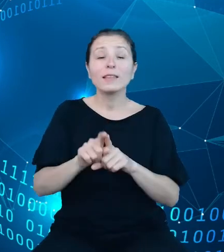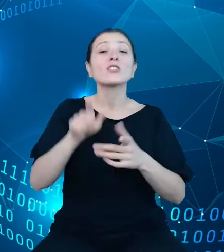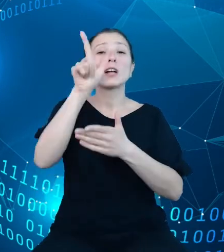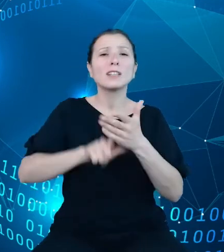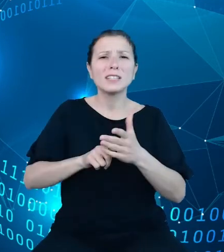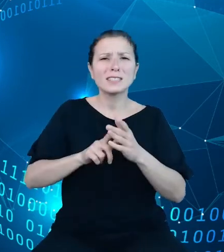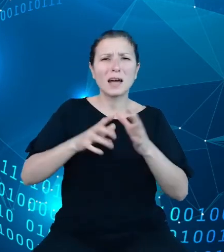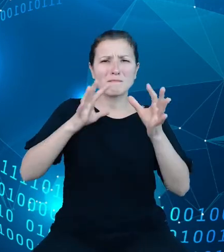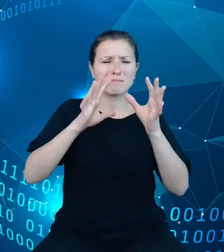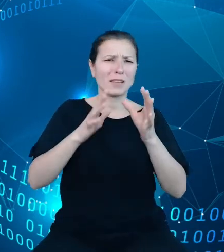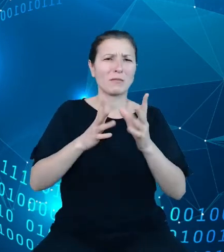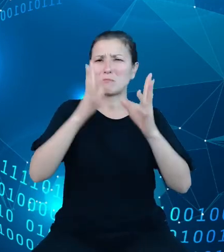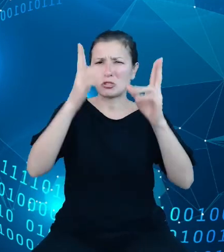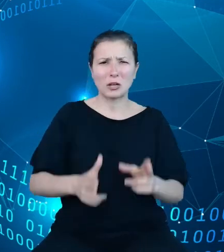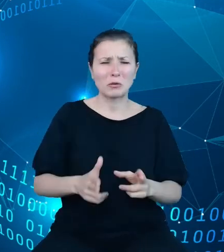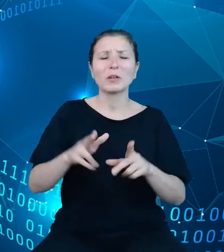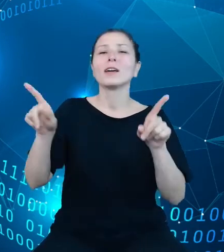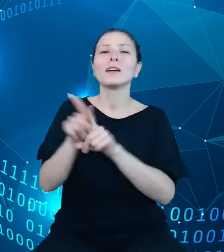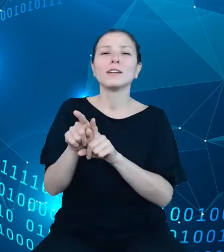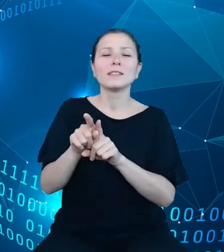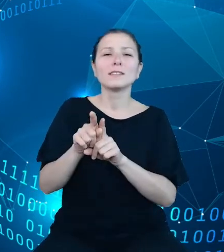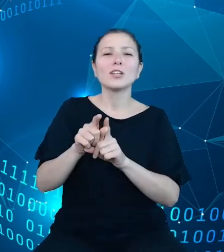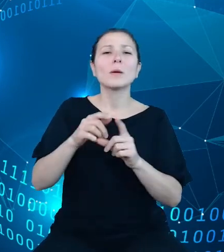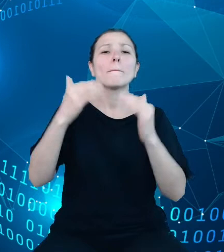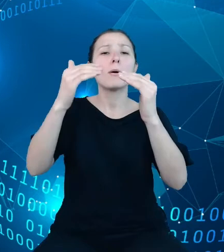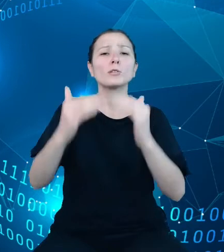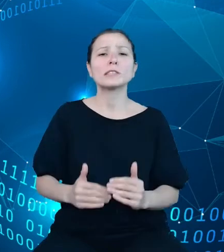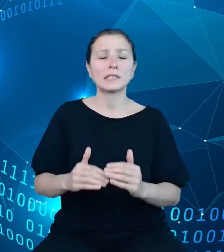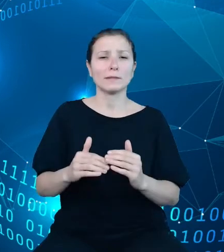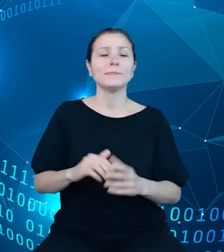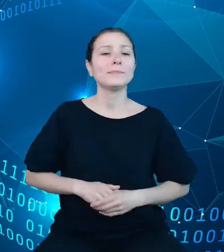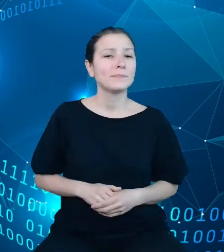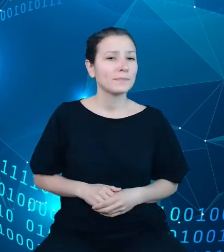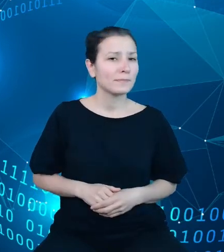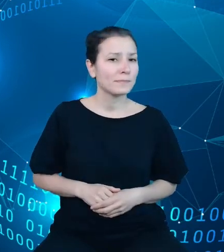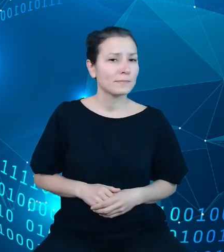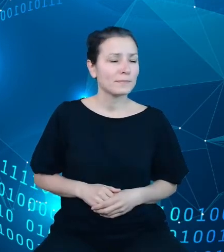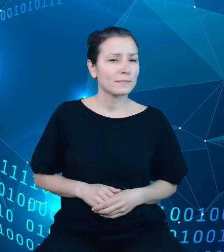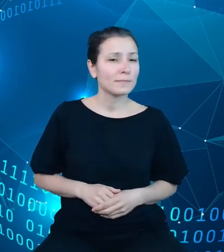oraz pozycji wymiarów dla określonego kroju. Umożliwi także pobranie danych dla